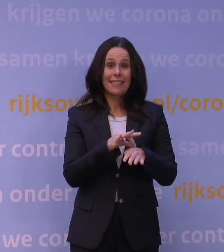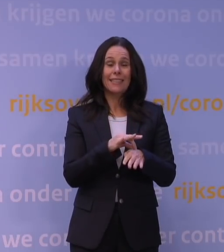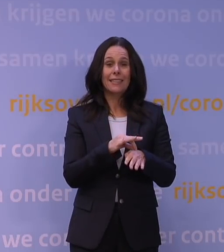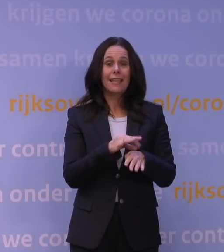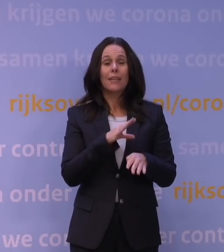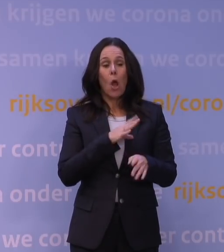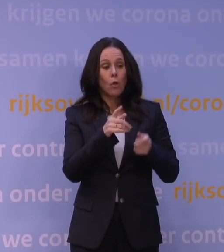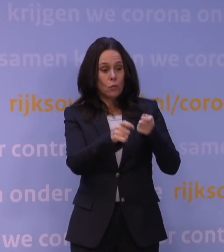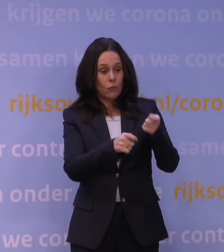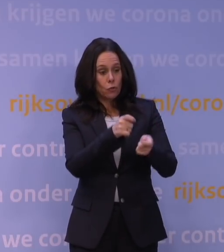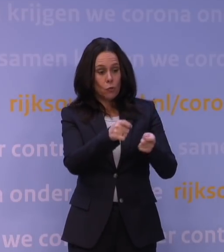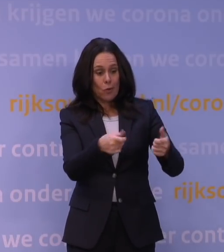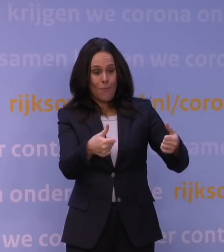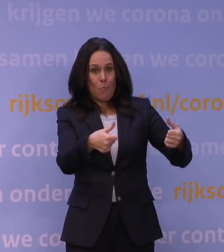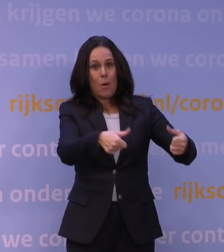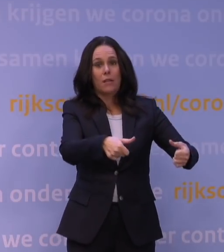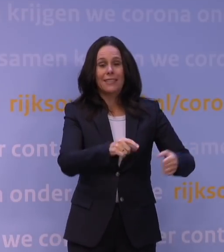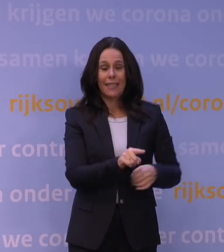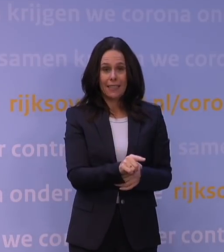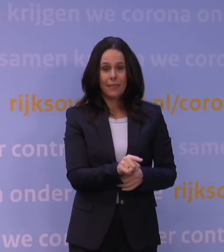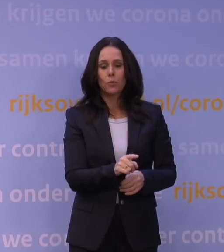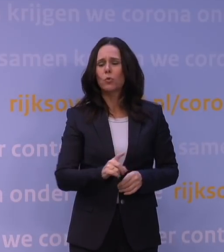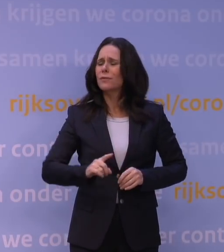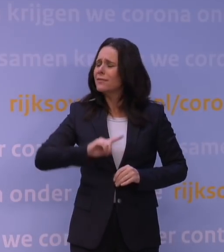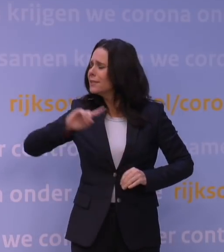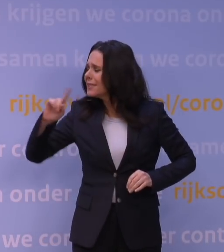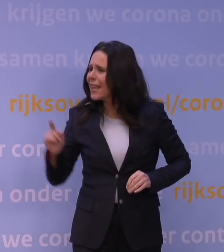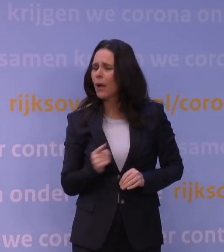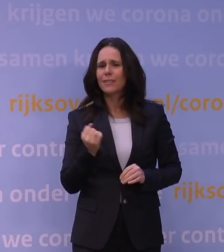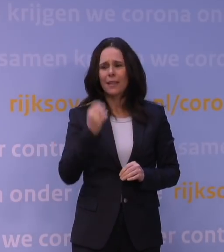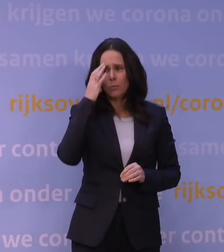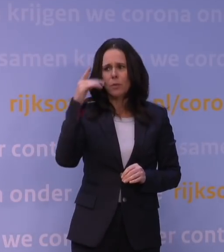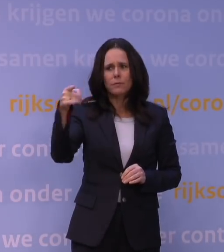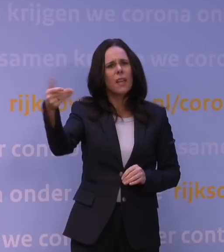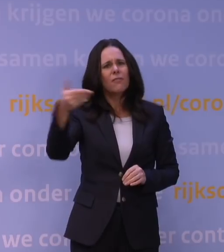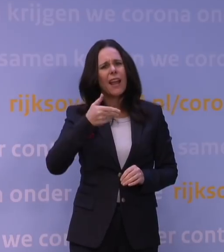Dus het is met name die snelheid die ons zorgen baart, en wat je... Nee, ik begrijp wat u zorgen baart,